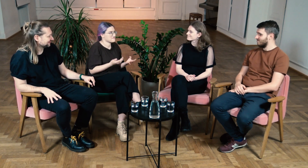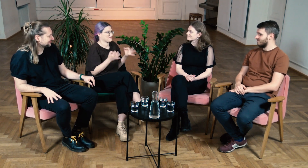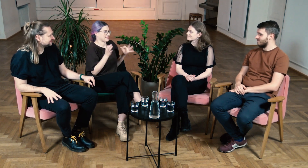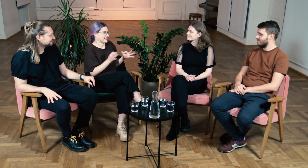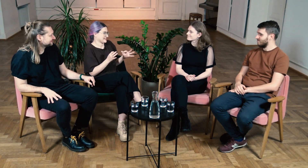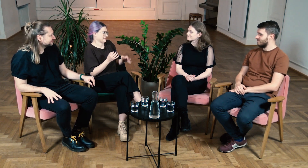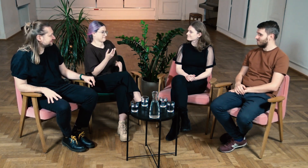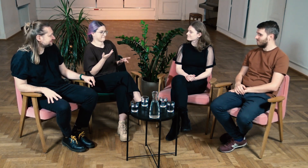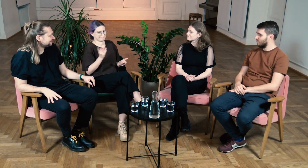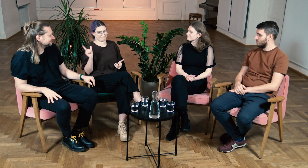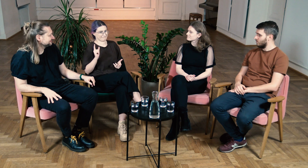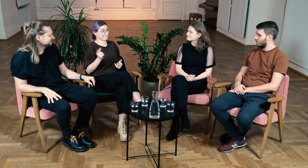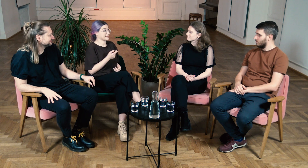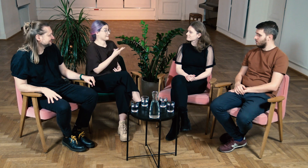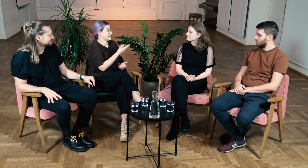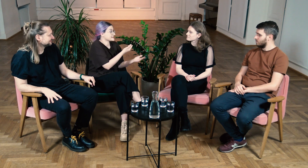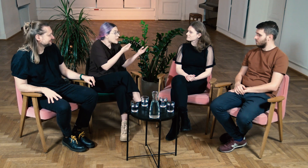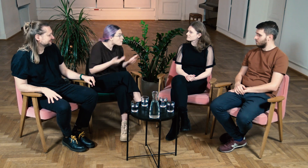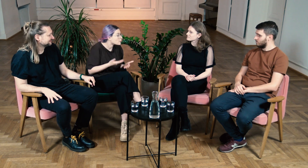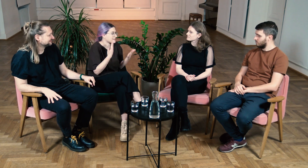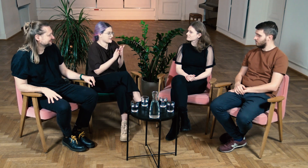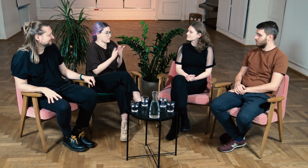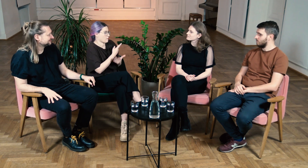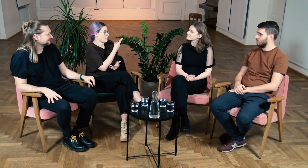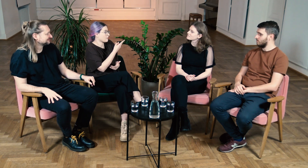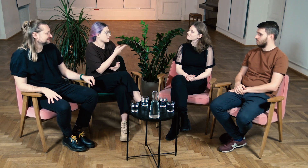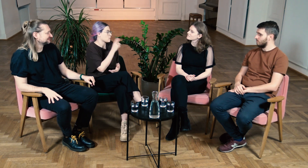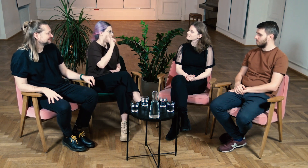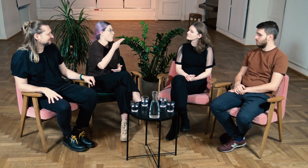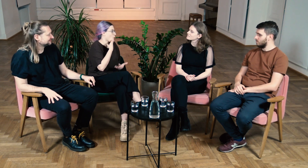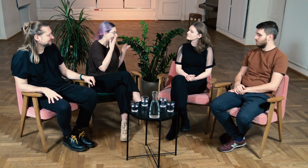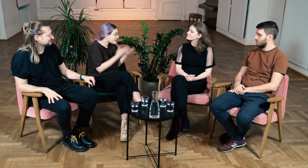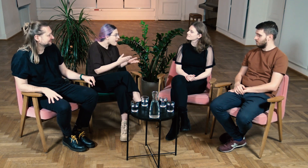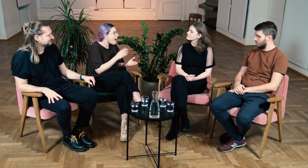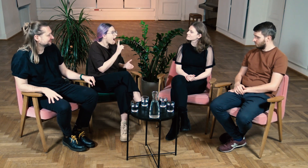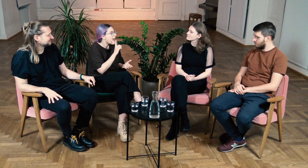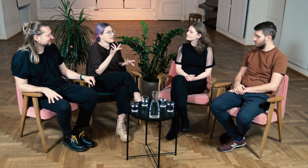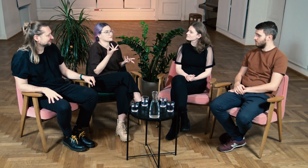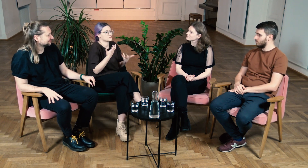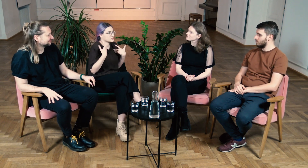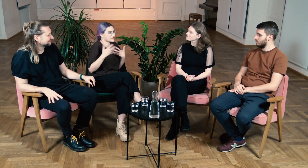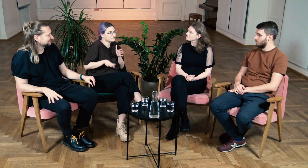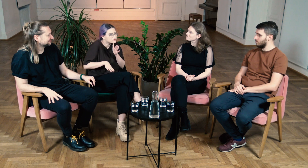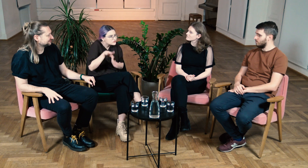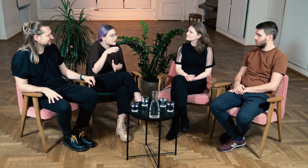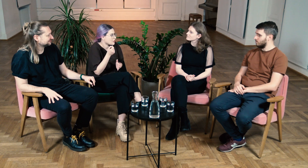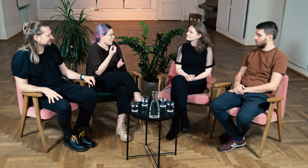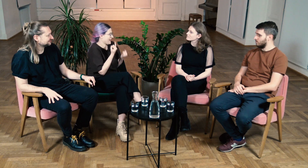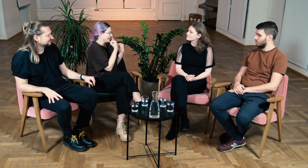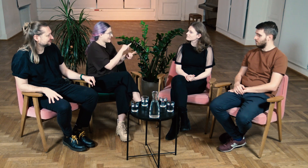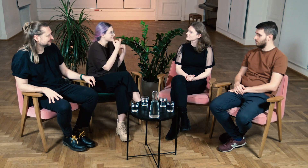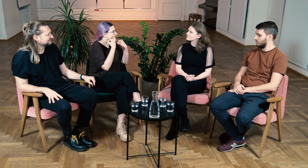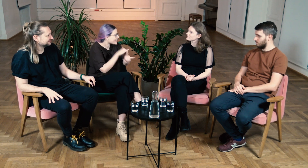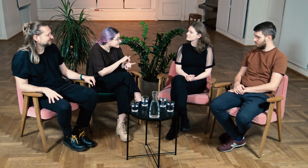Zaprosiliśmy was, ponieważ oboje jesteście osobami g/Głuchymi jednak życie każdego z was